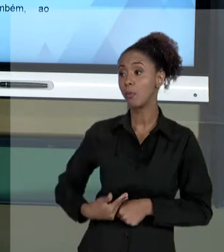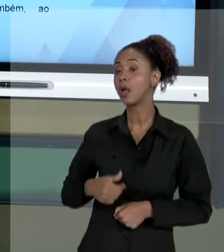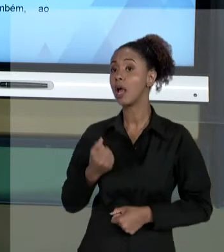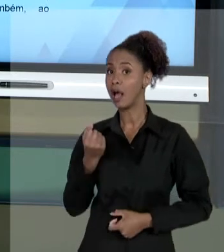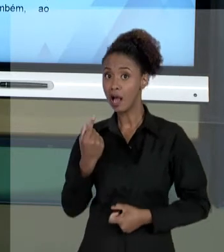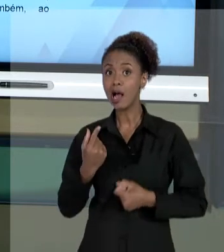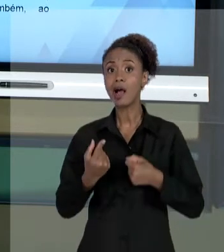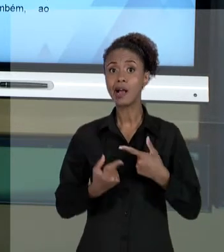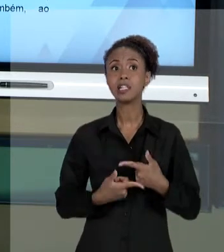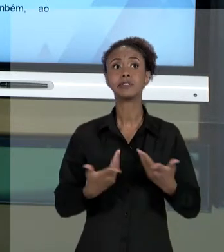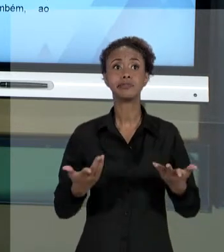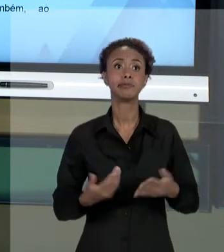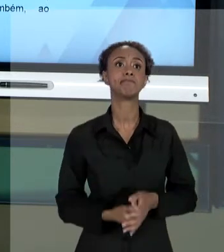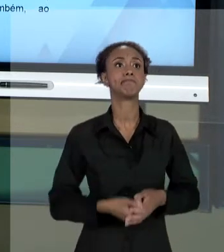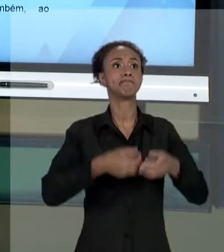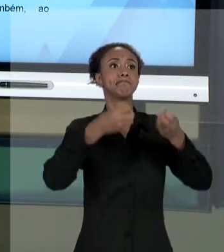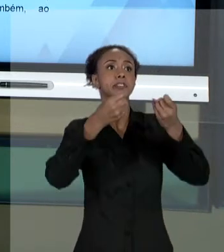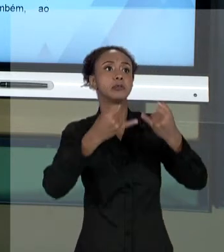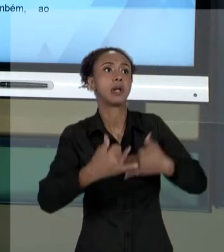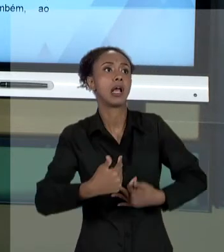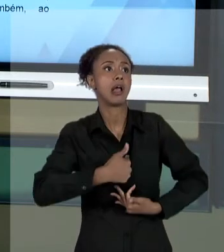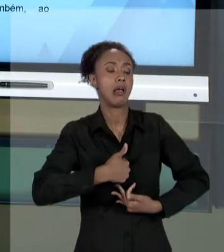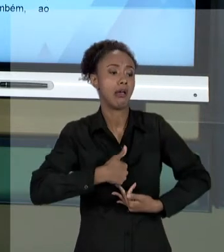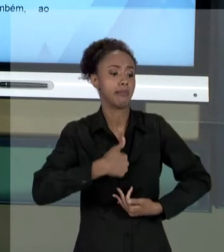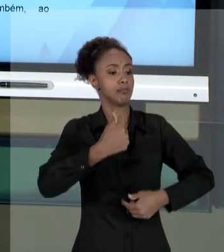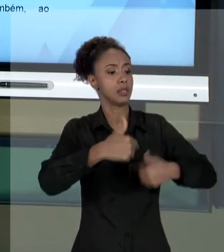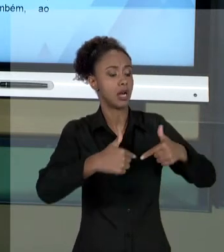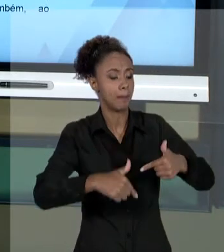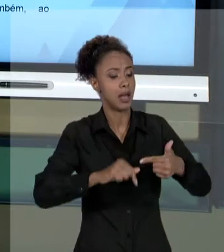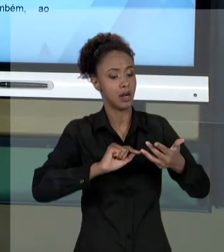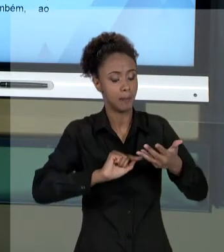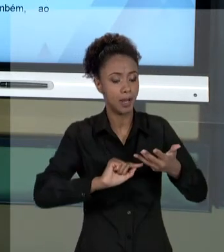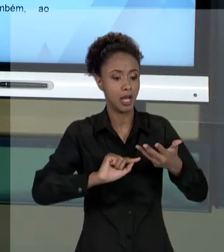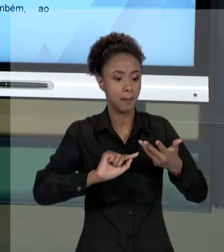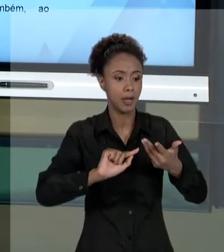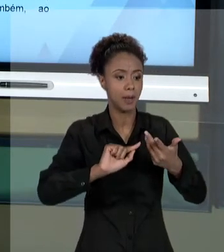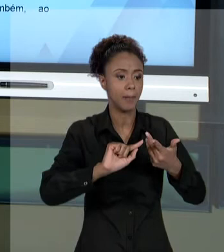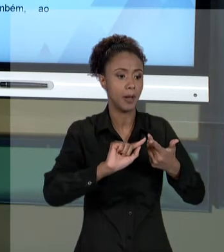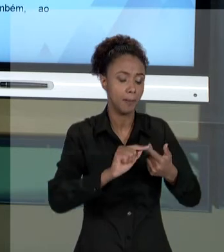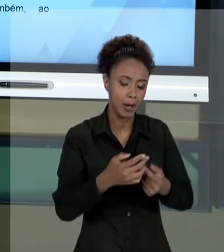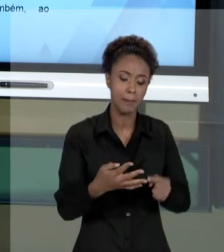DO SEU TRABALHO. E, PERCEBA, SE DE UM LADO VOCÊ